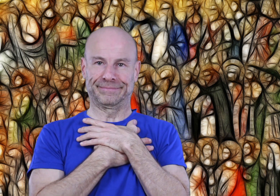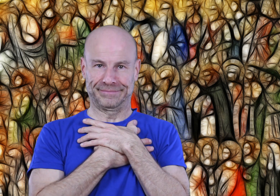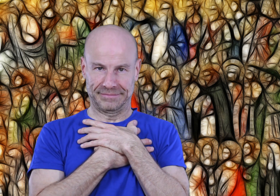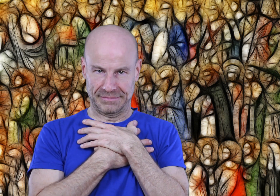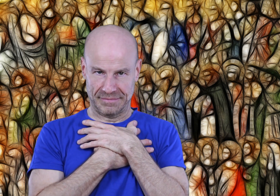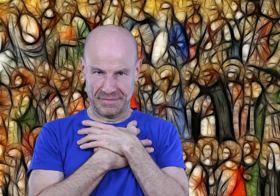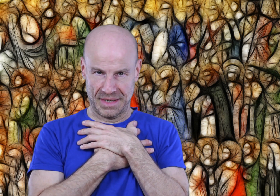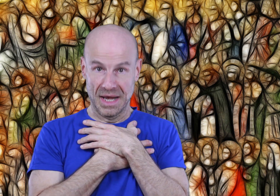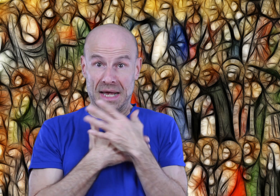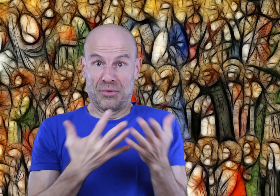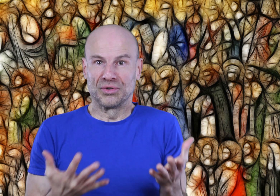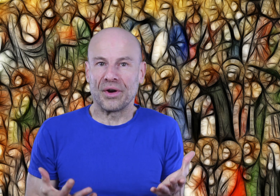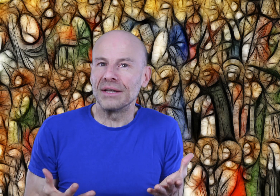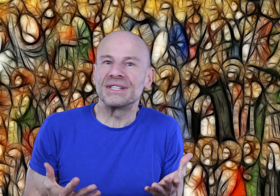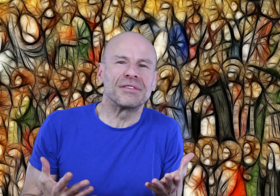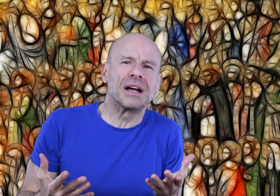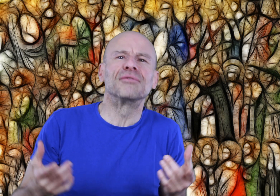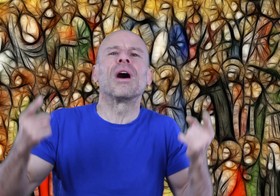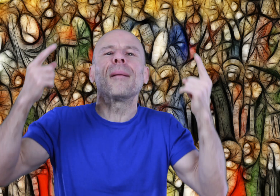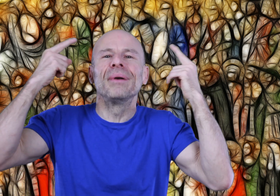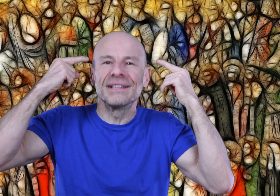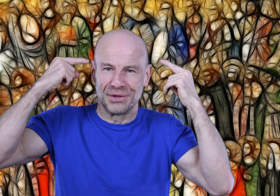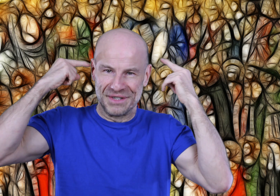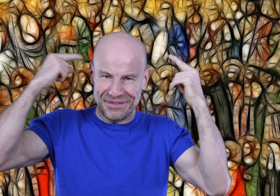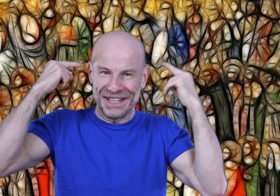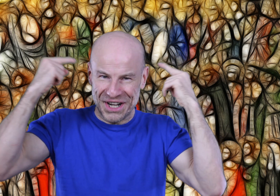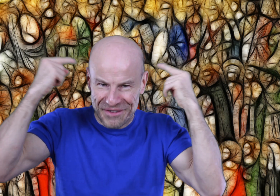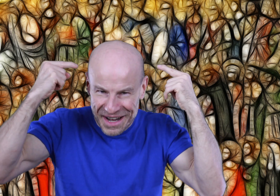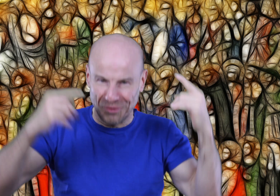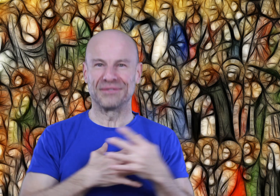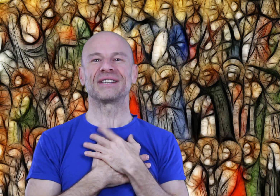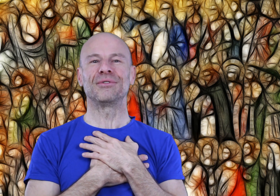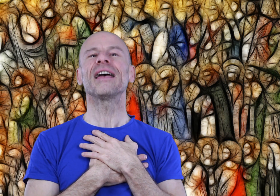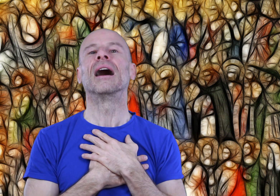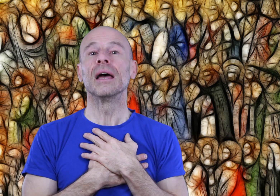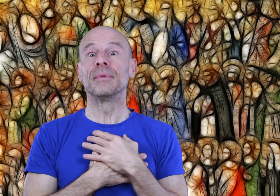Mon tutoriel ne servira qu’à vous rappeler ce que vous savez déjà faire au niveau cellulaire